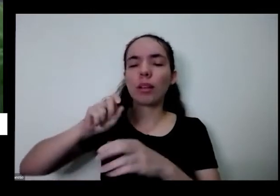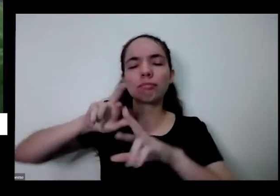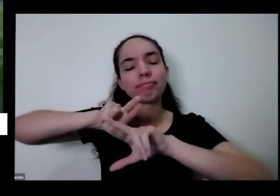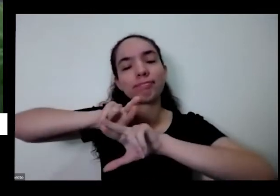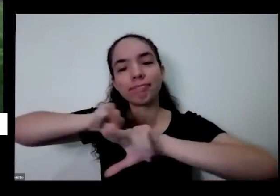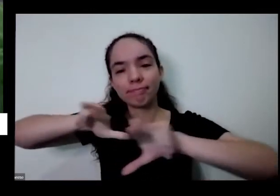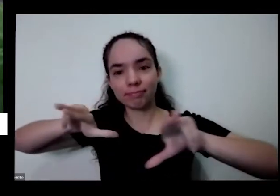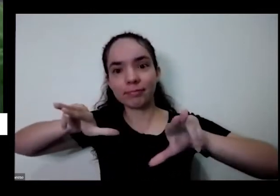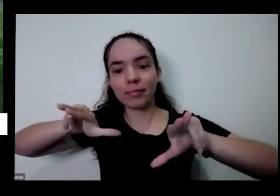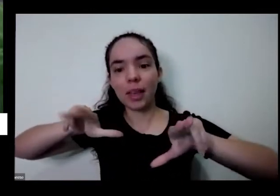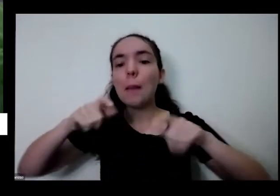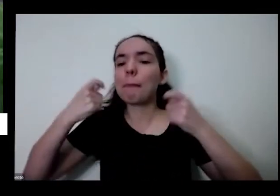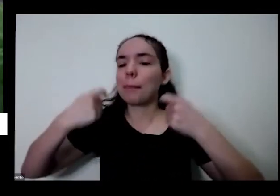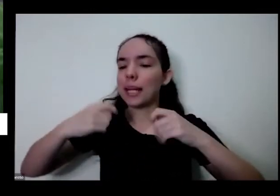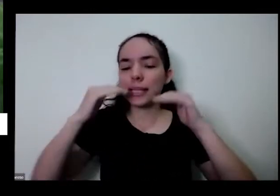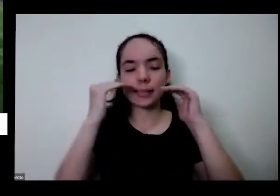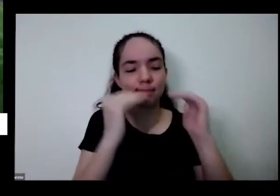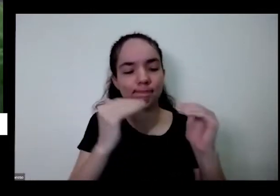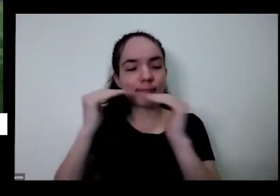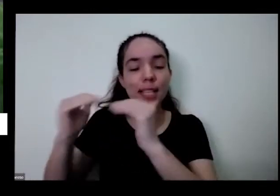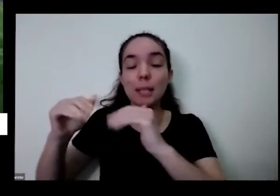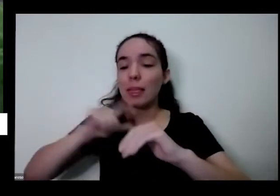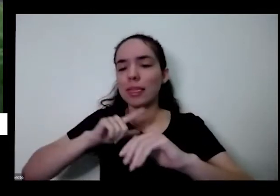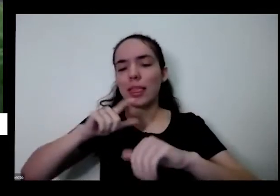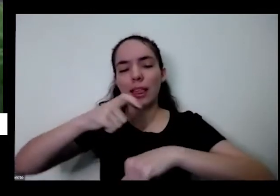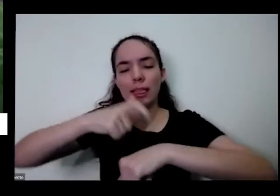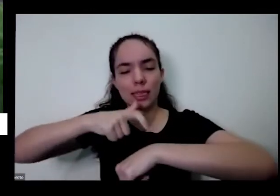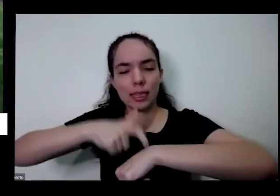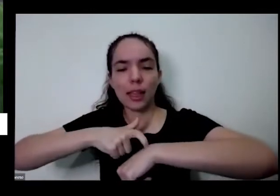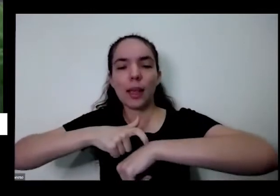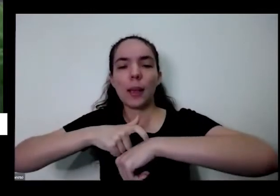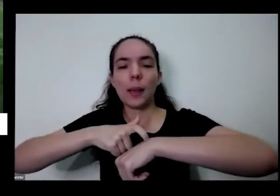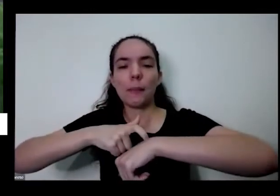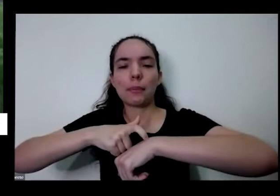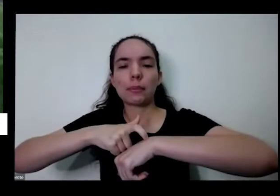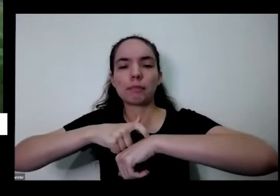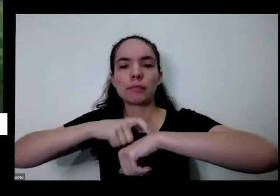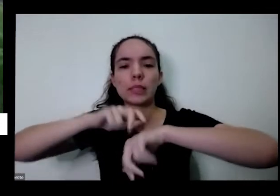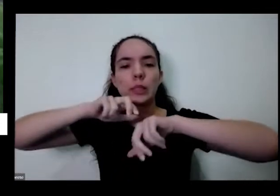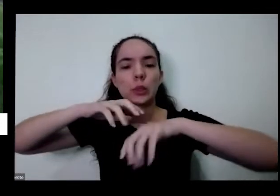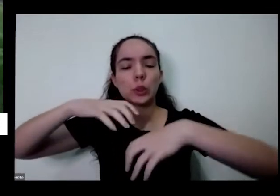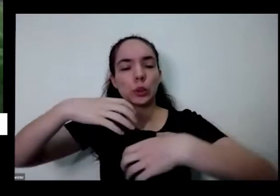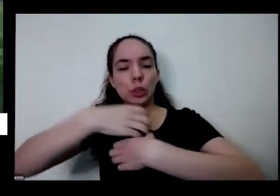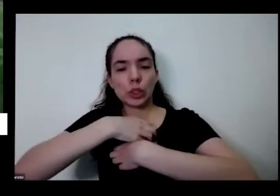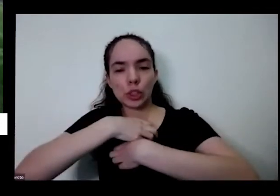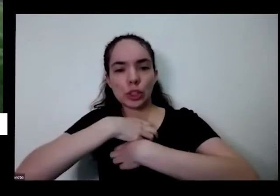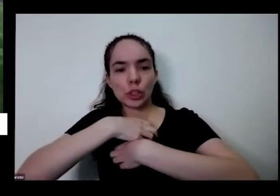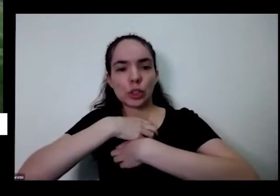você é respeitado a gente respeitar os tempos os o jeito da do outro né que